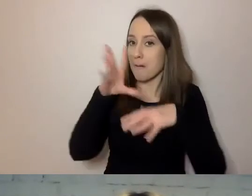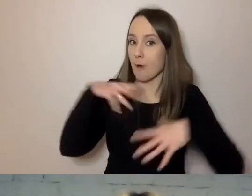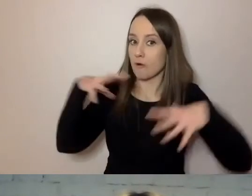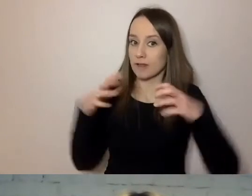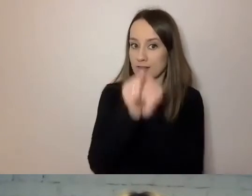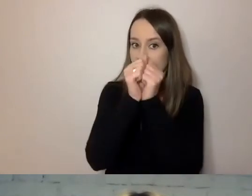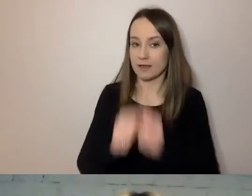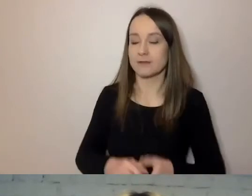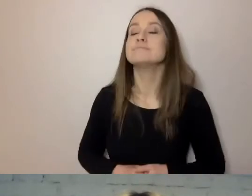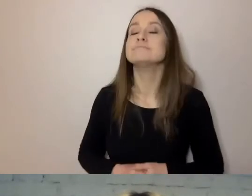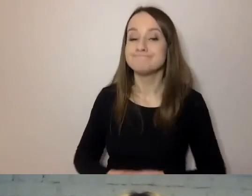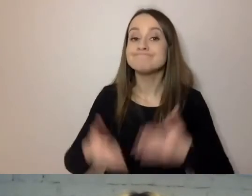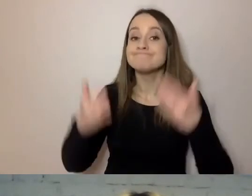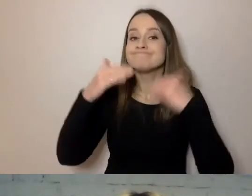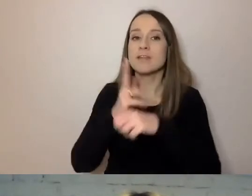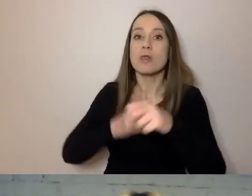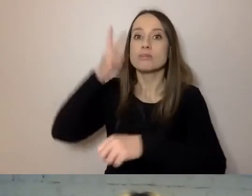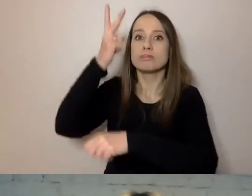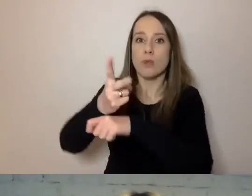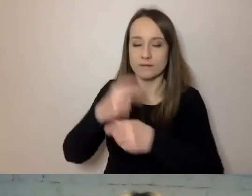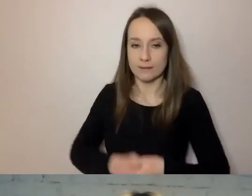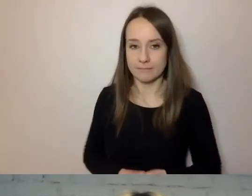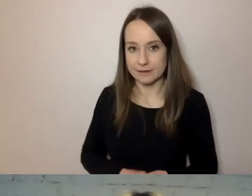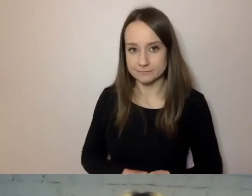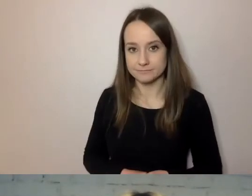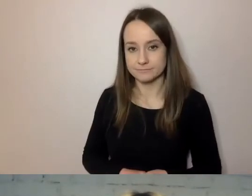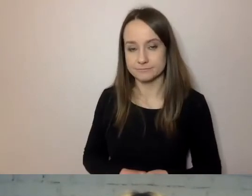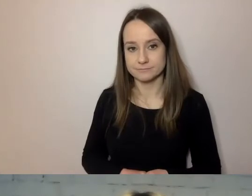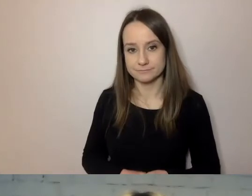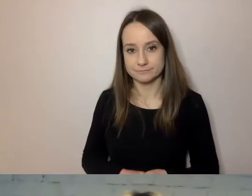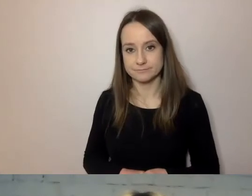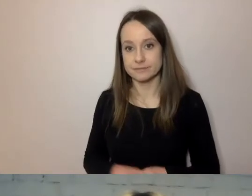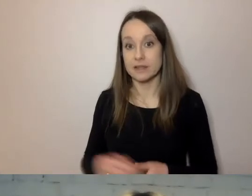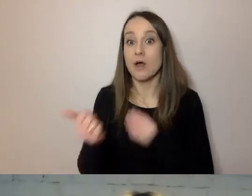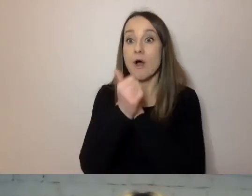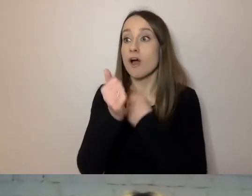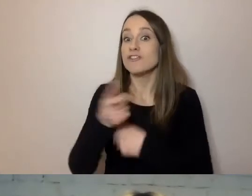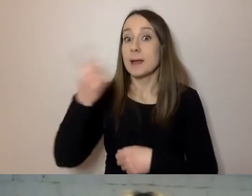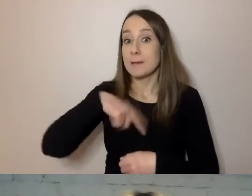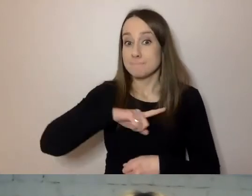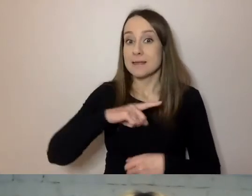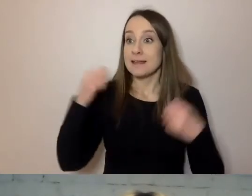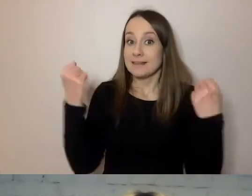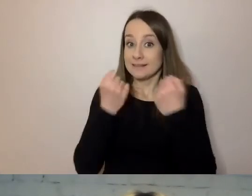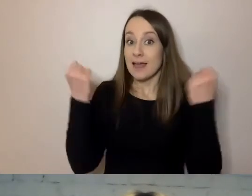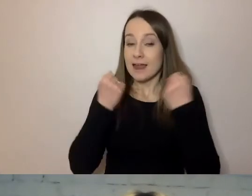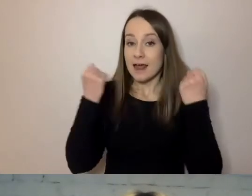Jest dostępny. To znaczy m.in., że staramy się unikać